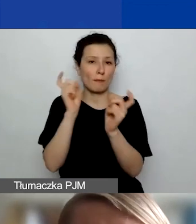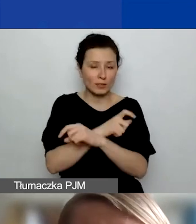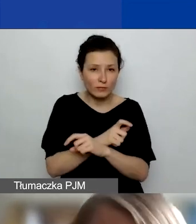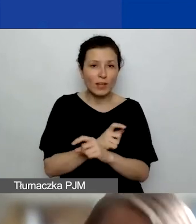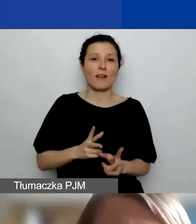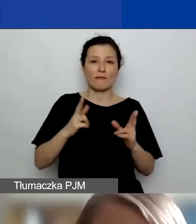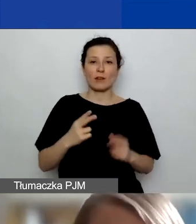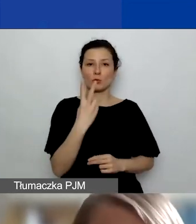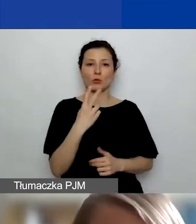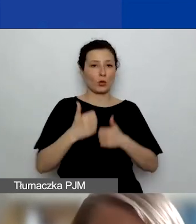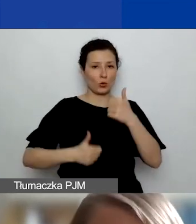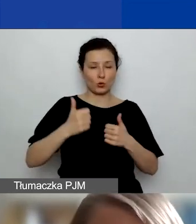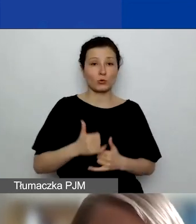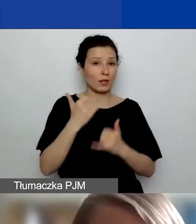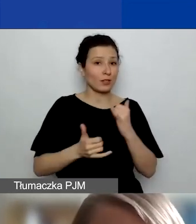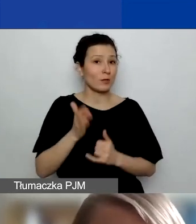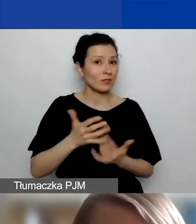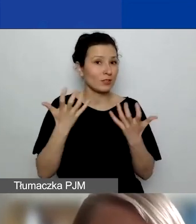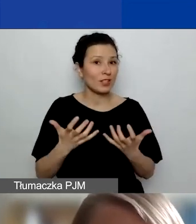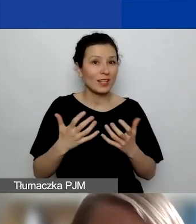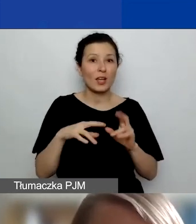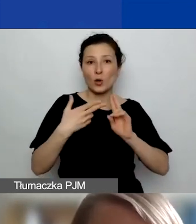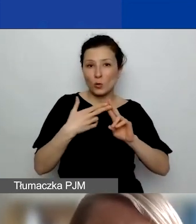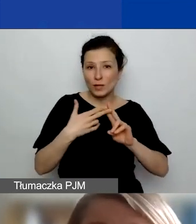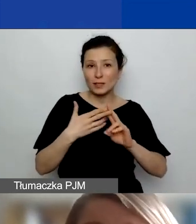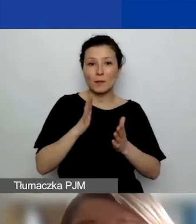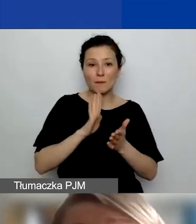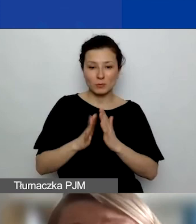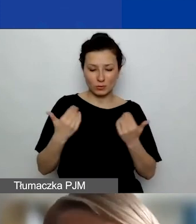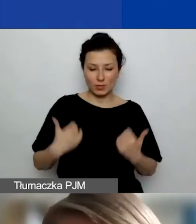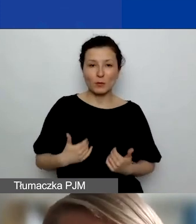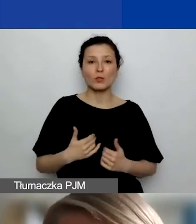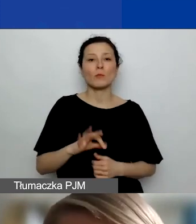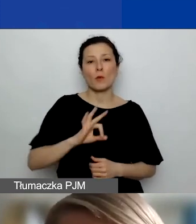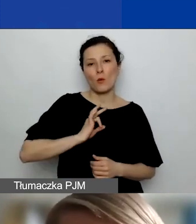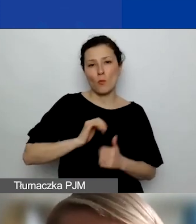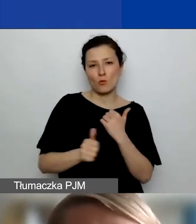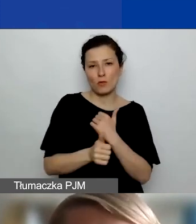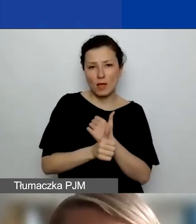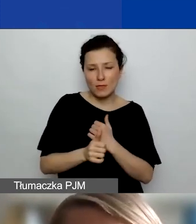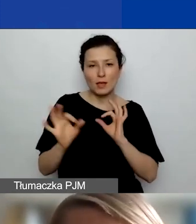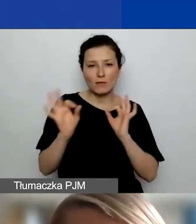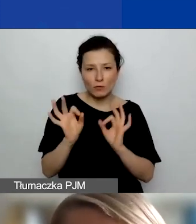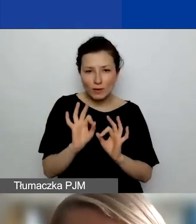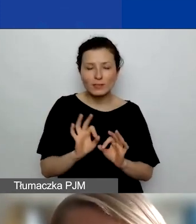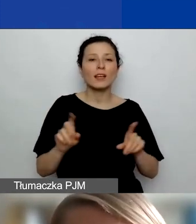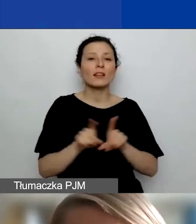Jeśli będziecie chcieli skontaktować się ze mną bezpośrednio, to tu są moje dane, one też są na stronie internetowej programu.